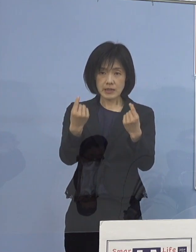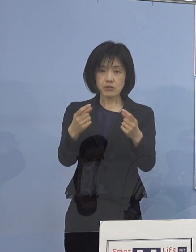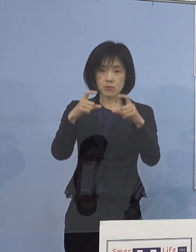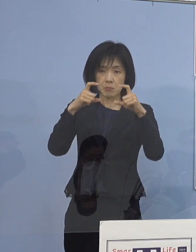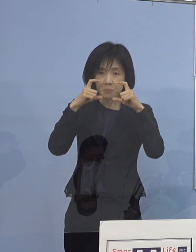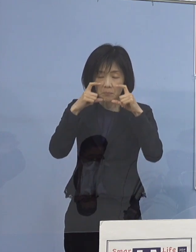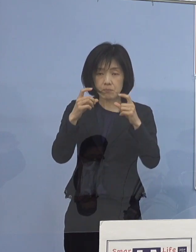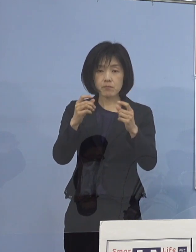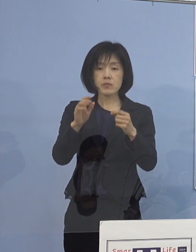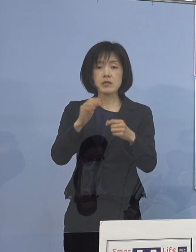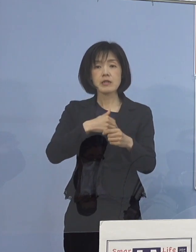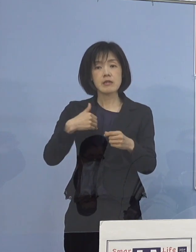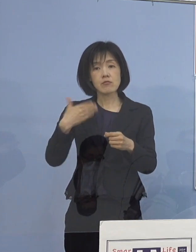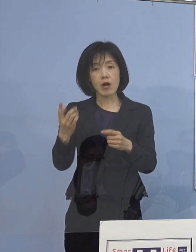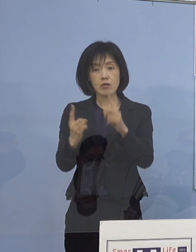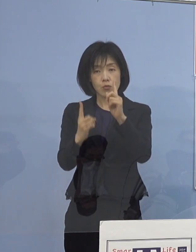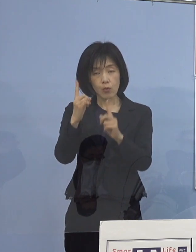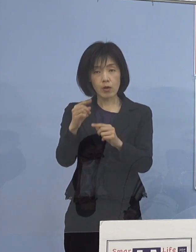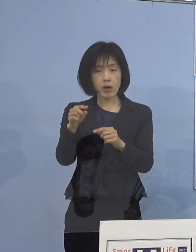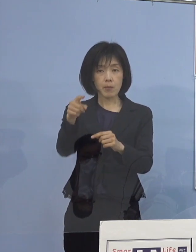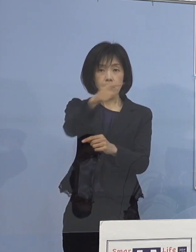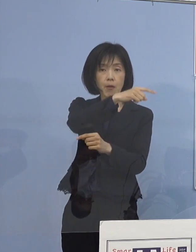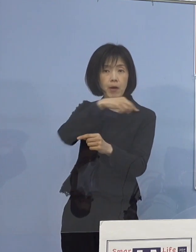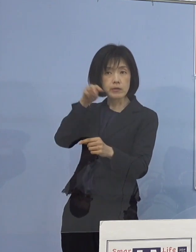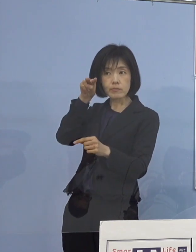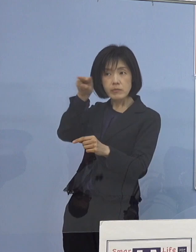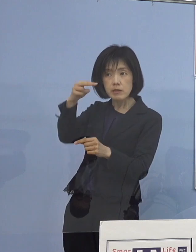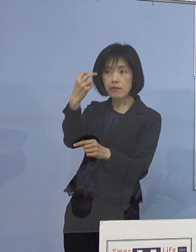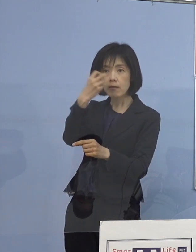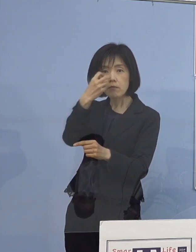これを第三者の目でも 見る必要があるであろうということで